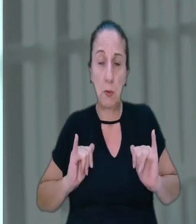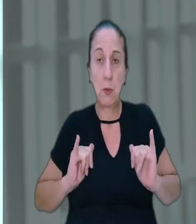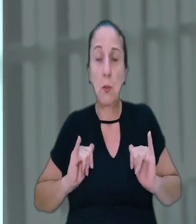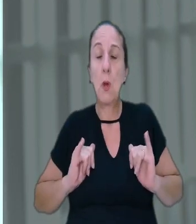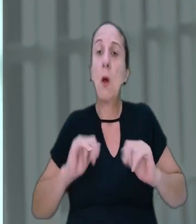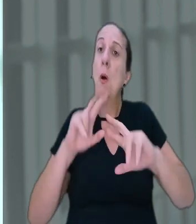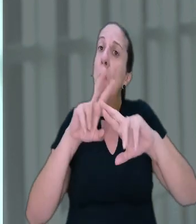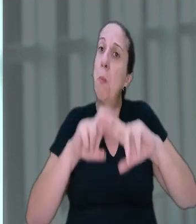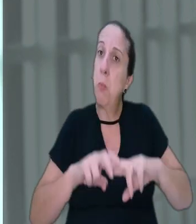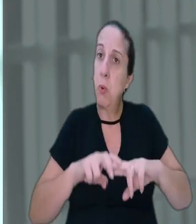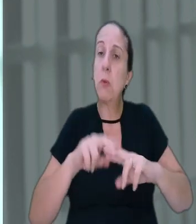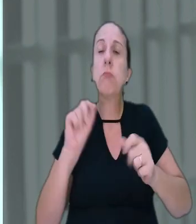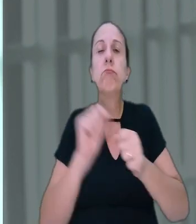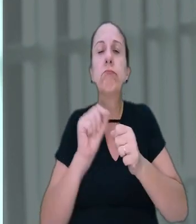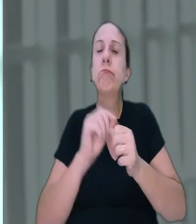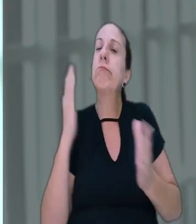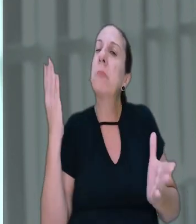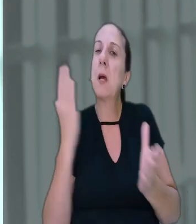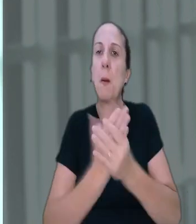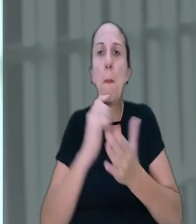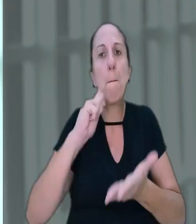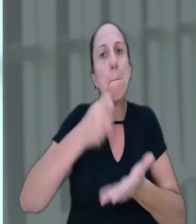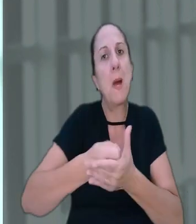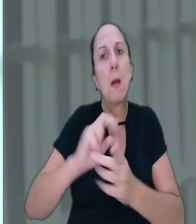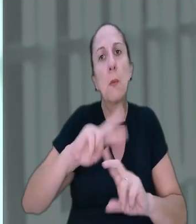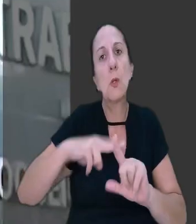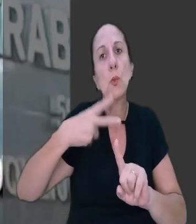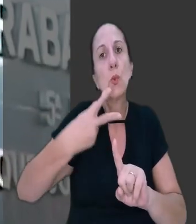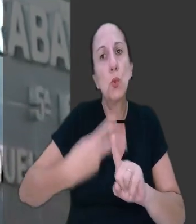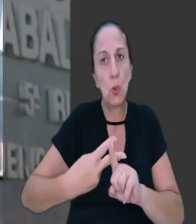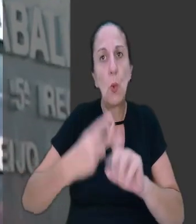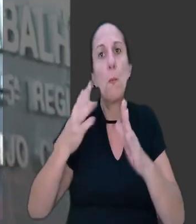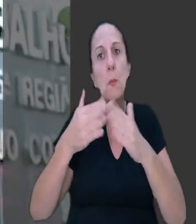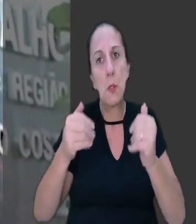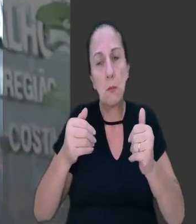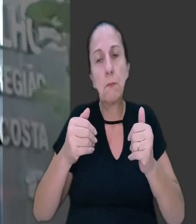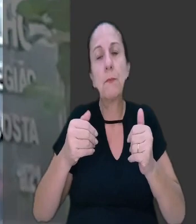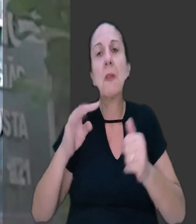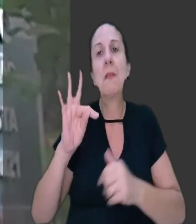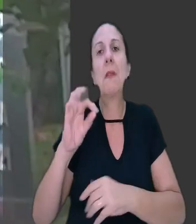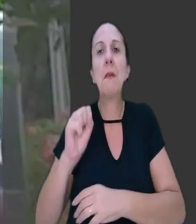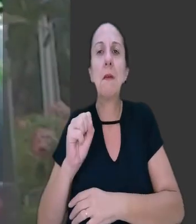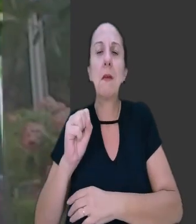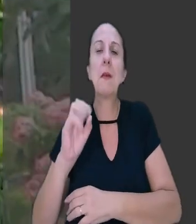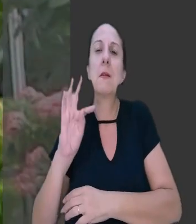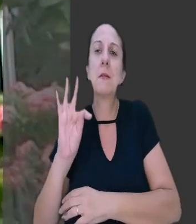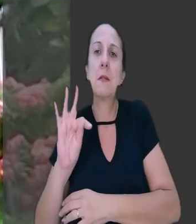Com isso, ajuizou ação pedindo pagamento em dobro. o Tribunal Regional do Trabalho da 5ª Região (BA)